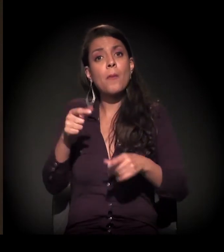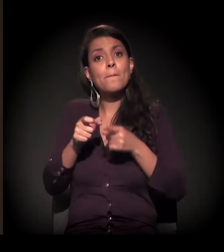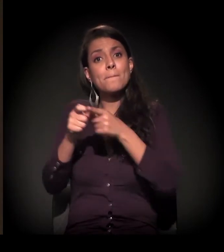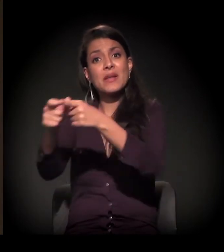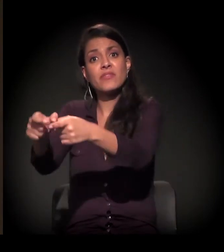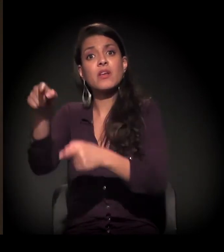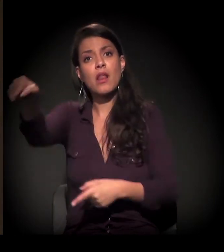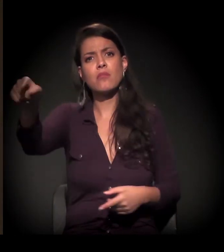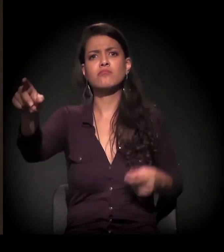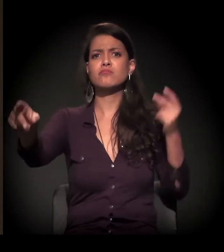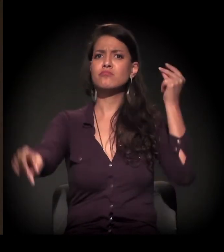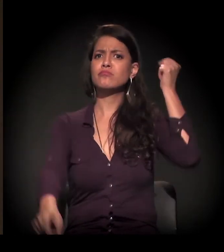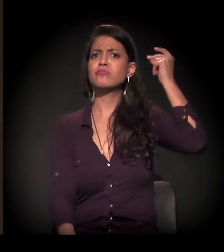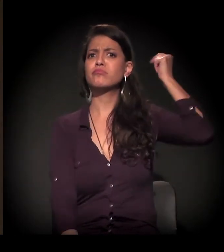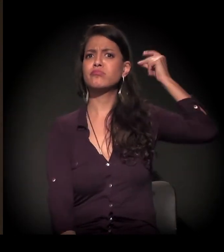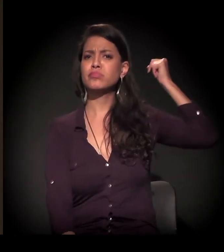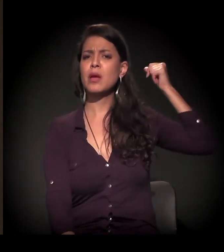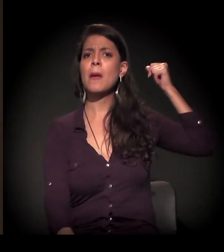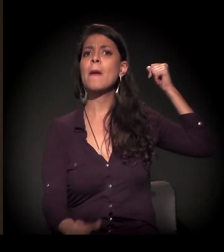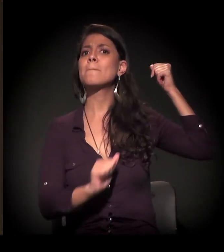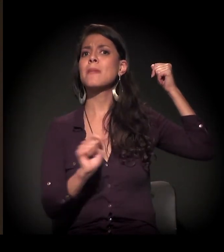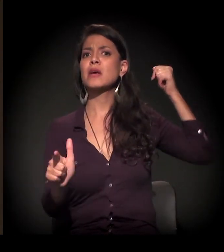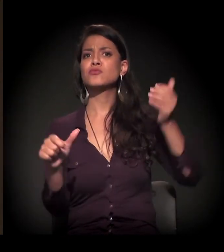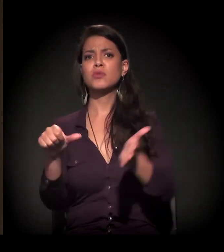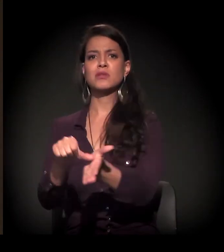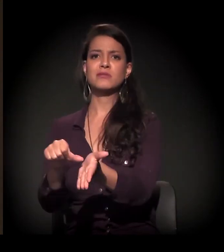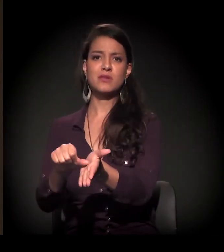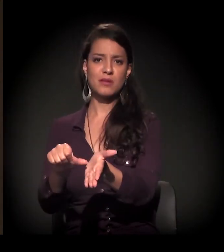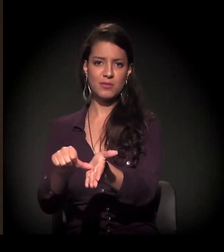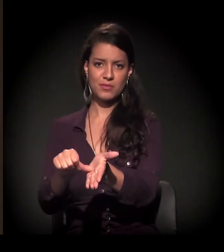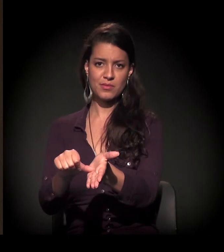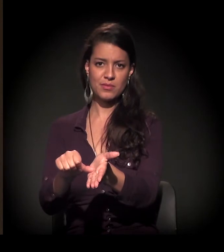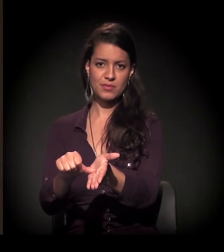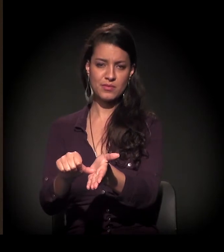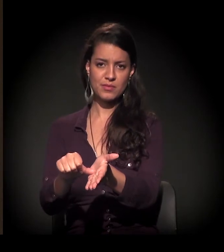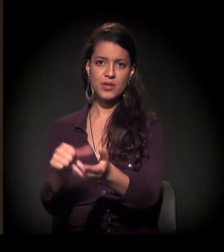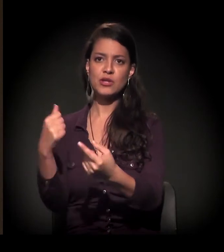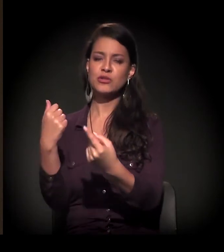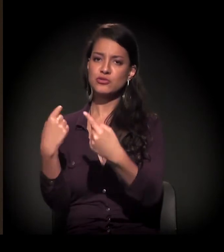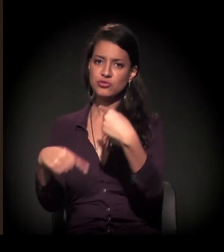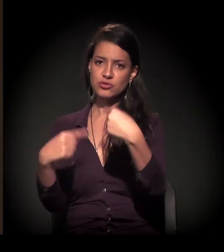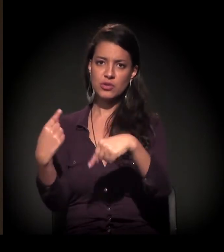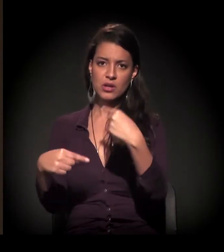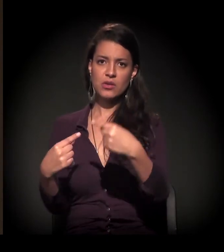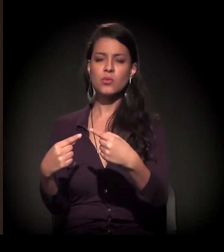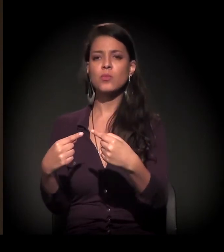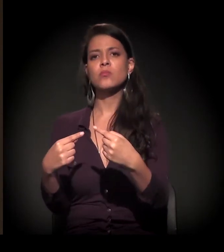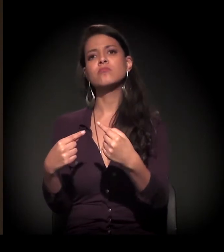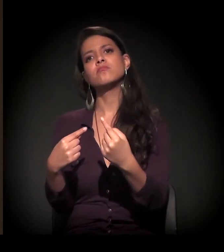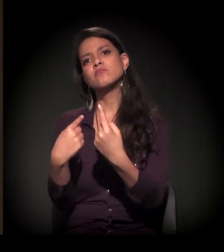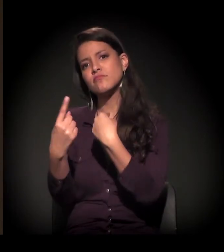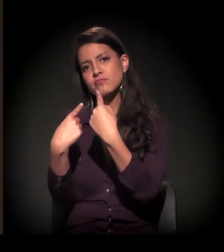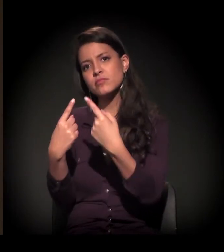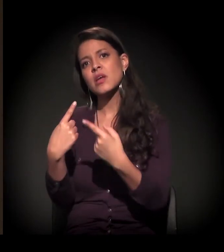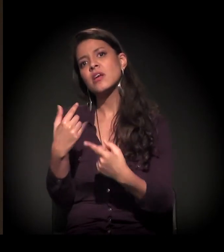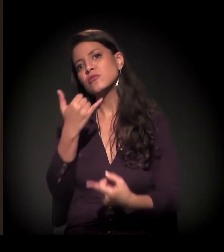Aliás, há muito mais tempo do que o centro retomou o diálogo político. Mas eu queria passar para quem está na ponta mesmo,